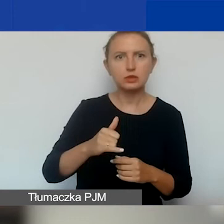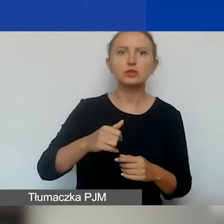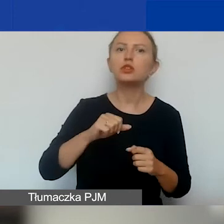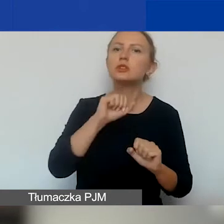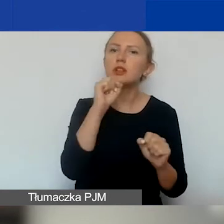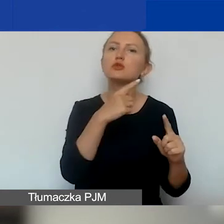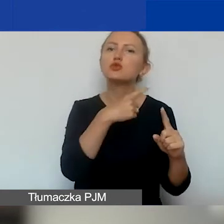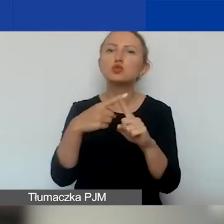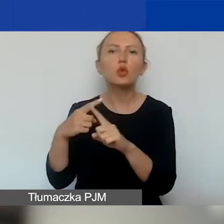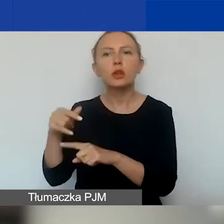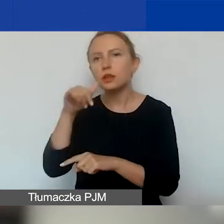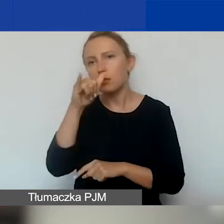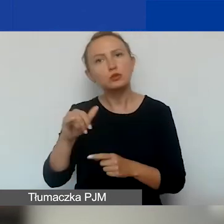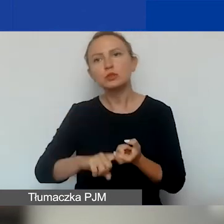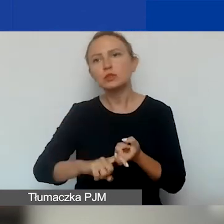Nie powinna zawiesić działalności